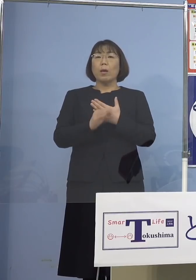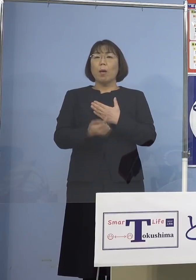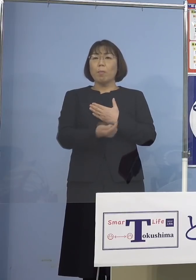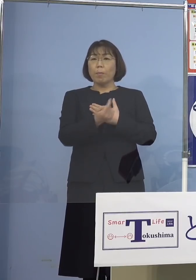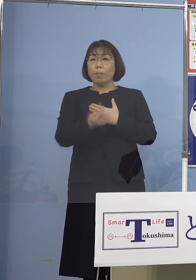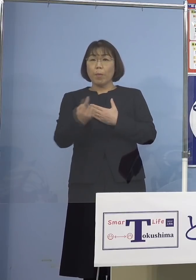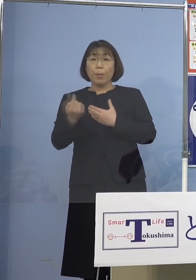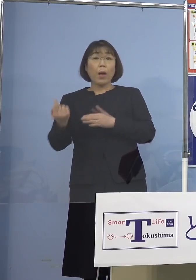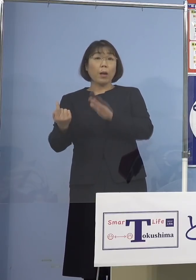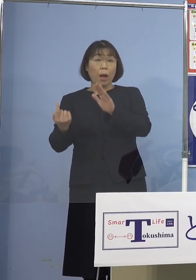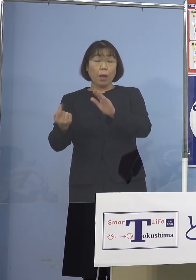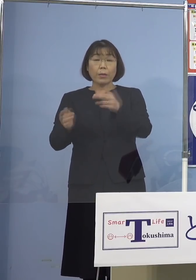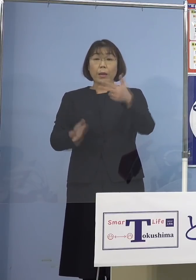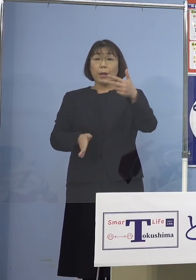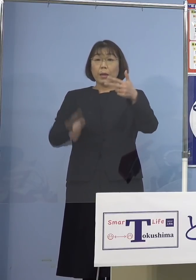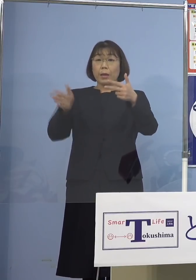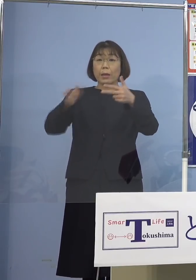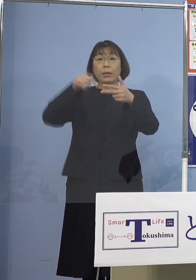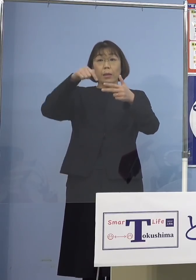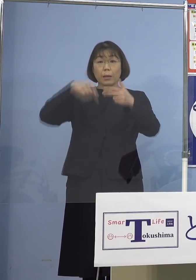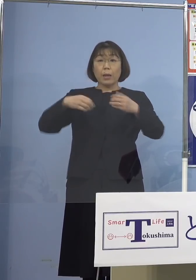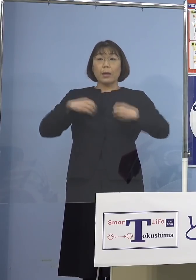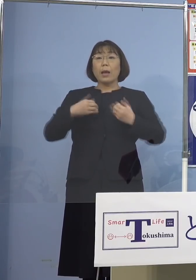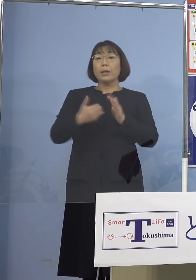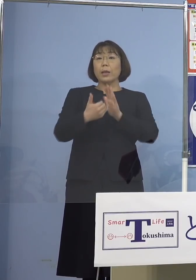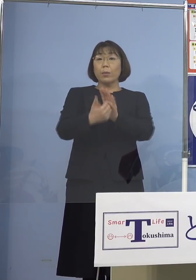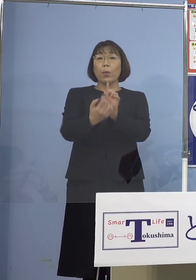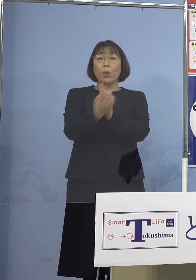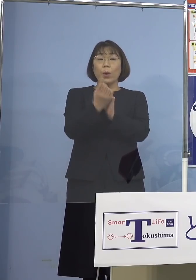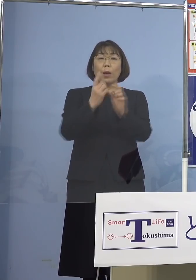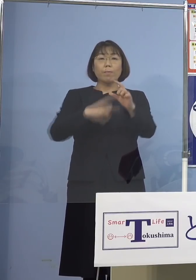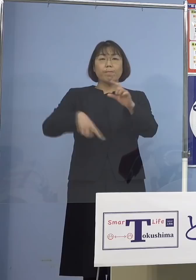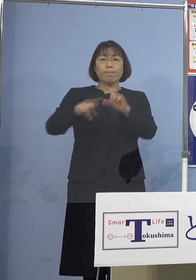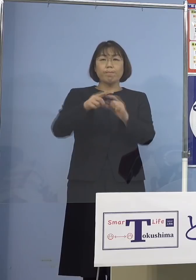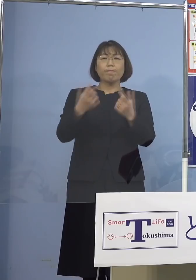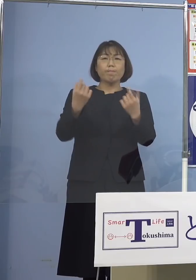施設における感染防止対策の より一層の徹底を